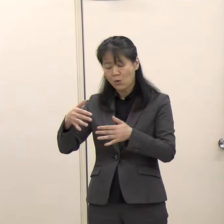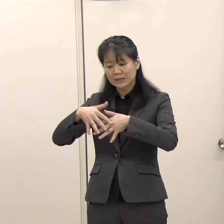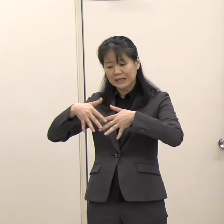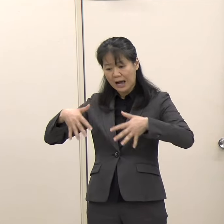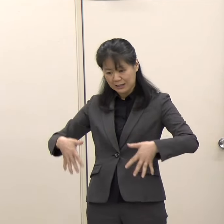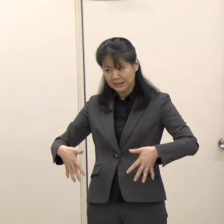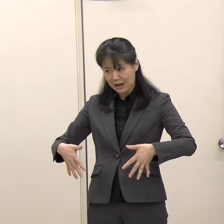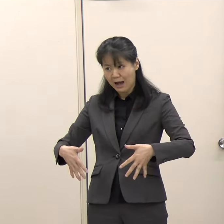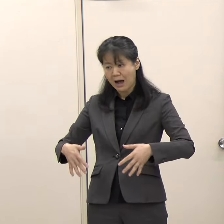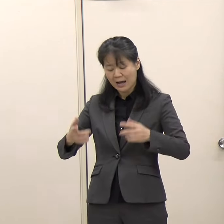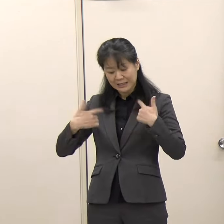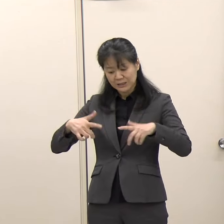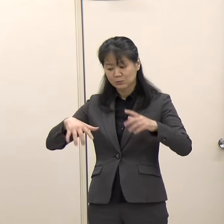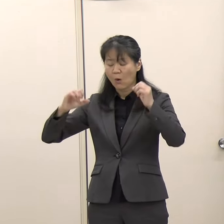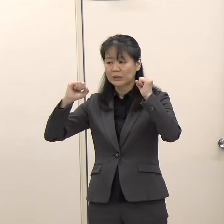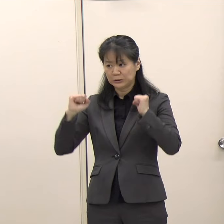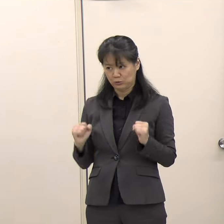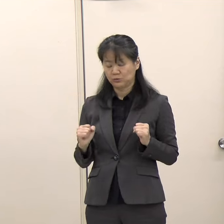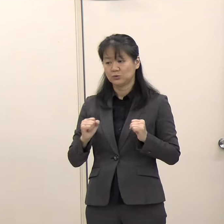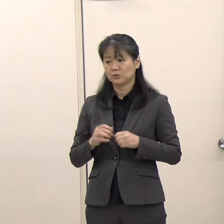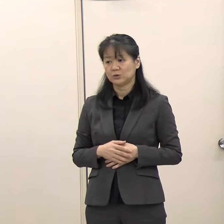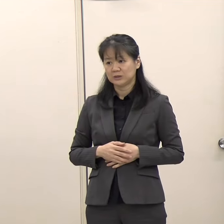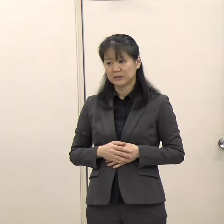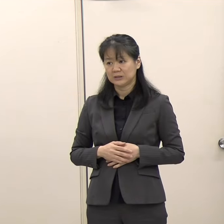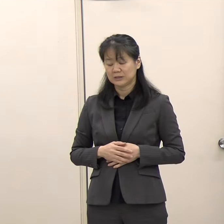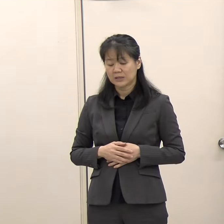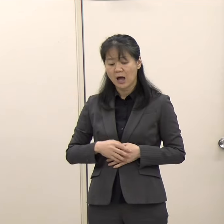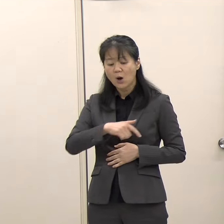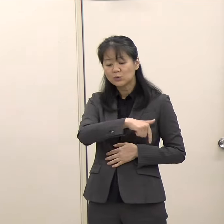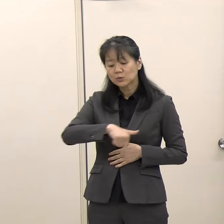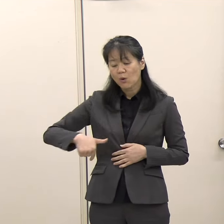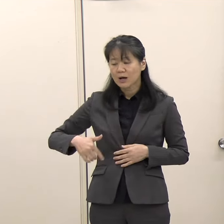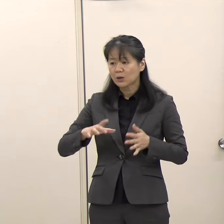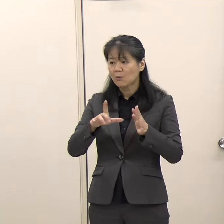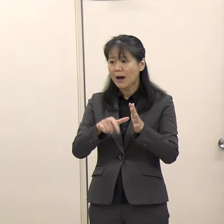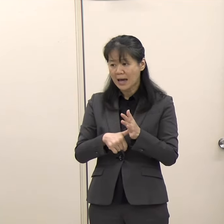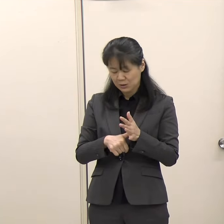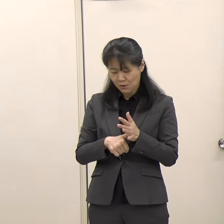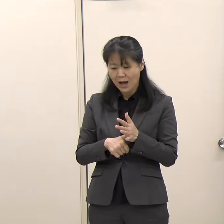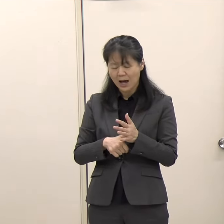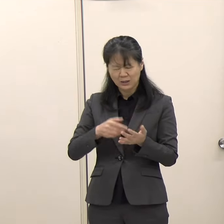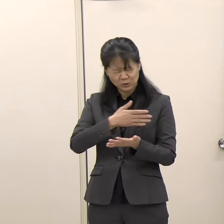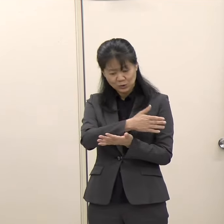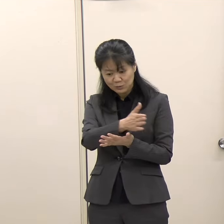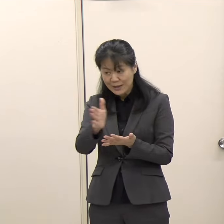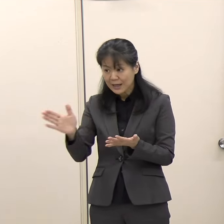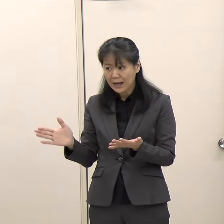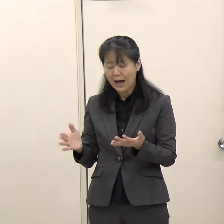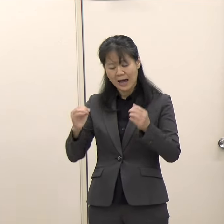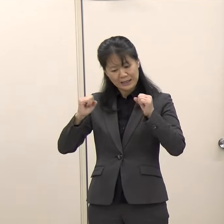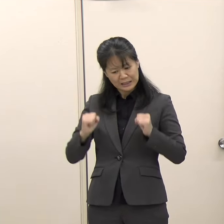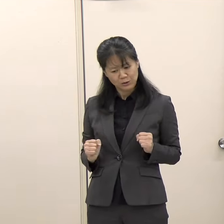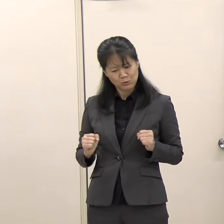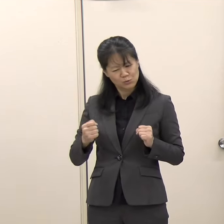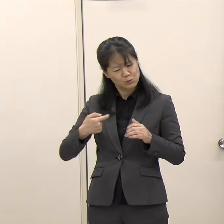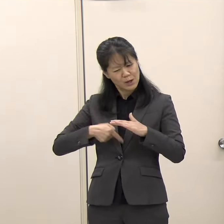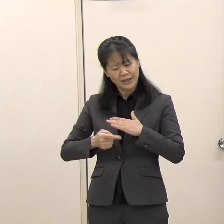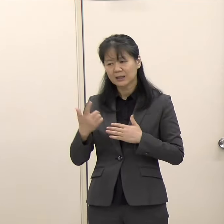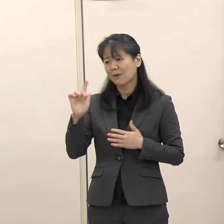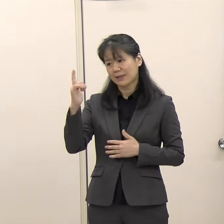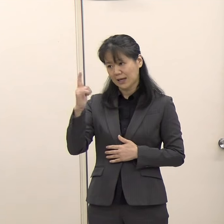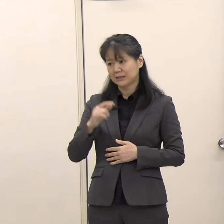今回の「FUKUOKA IS OPEN」センターは全ての機関が常駐しているわけではありませんので、そこは少し違うところがございます。